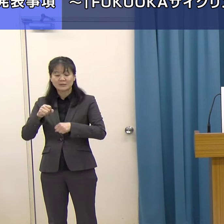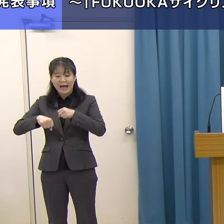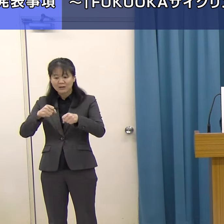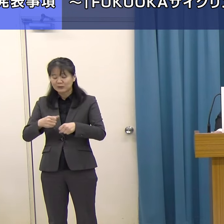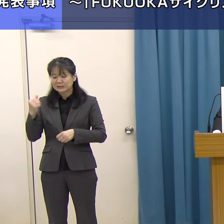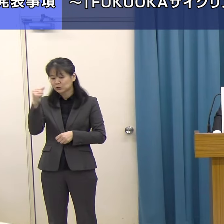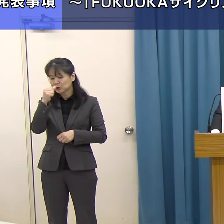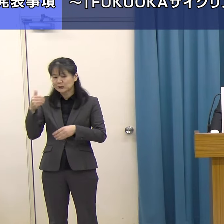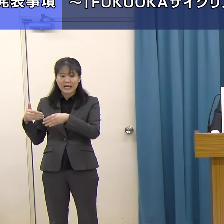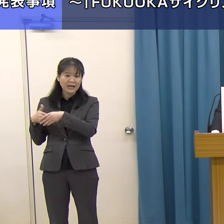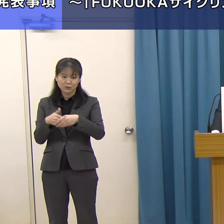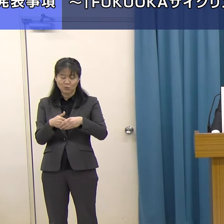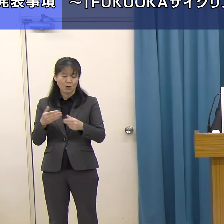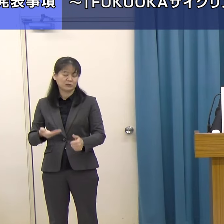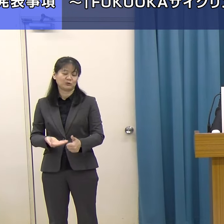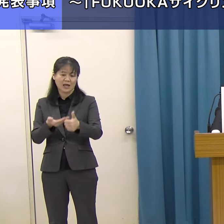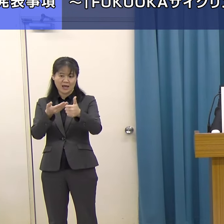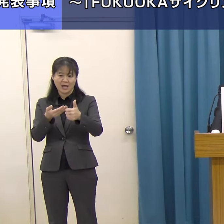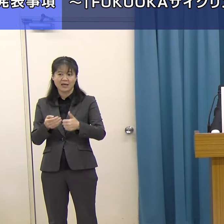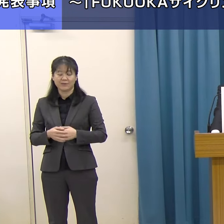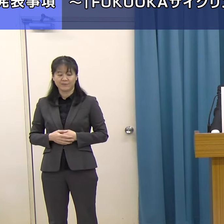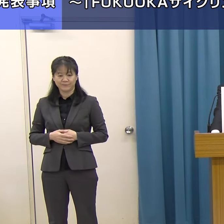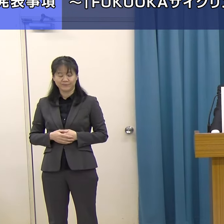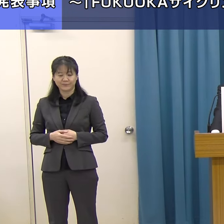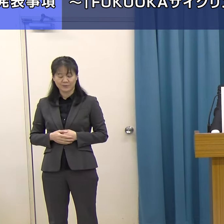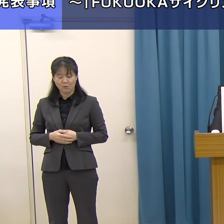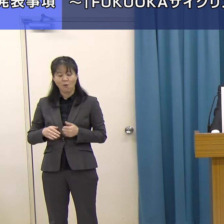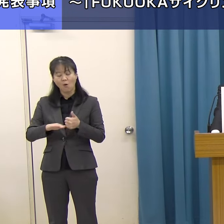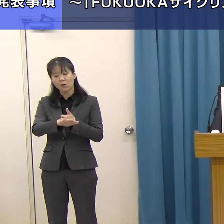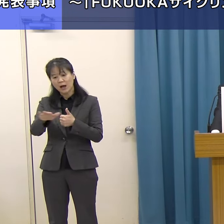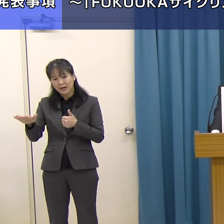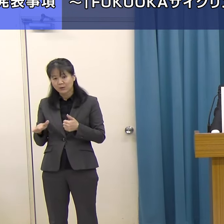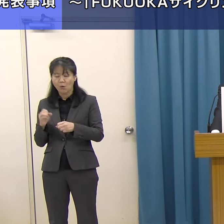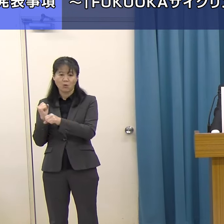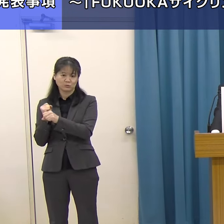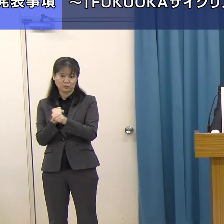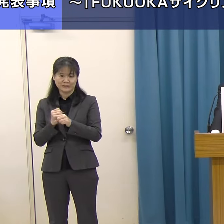サイクルツーリズムの環境づくりに取り組んできました。